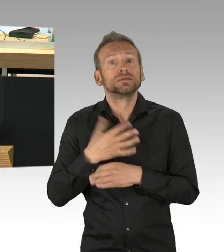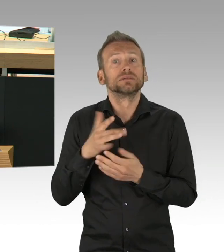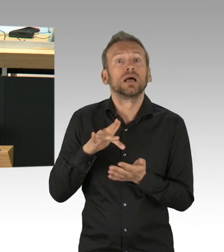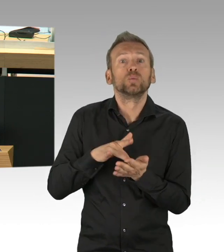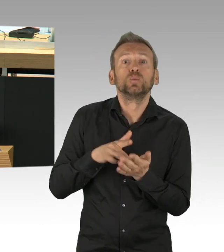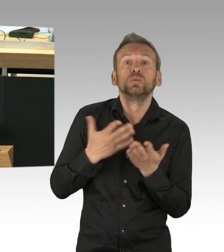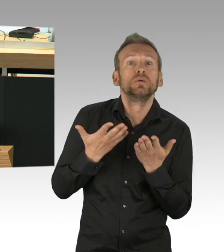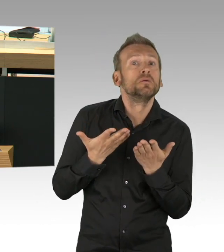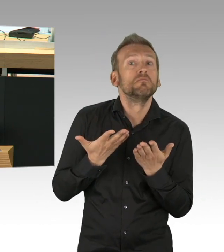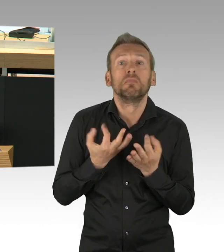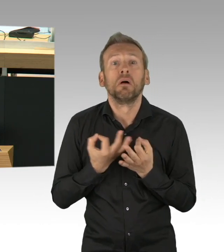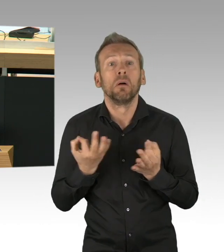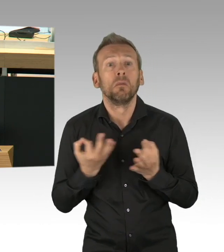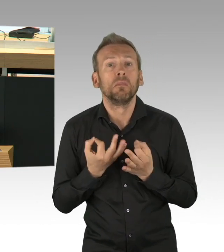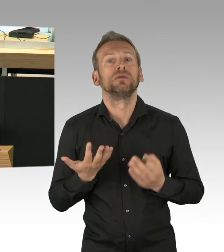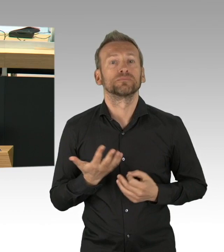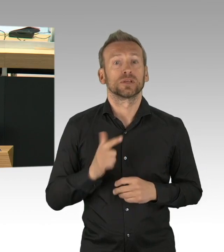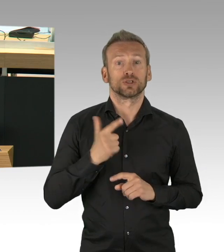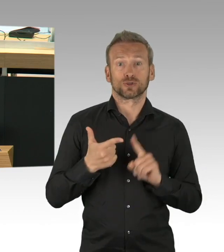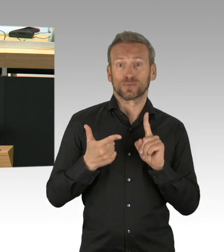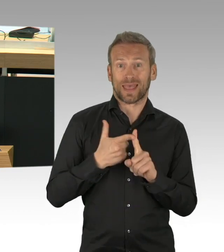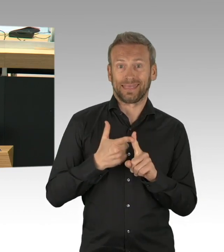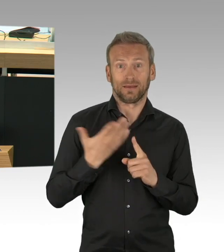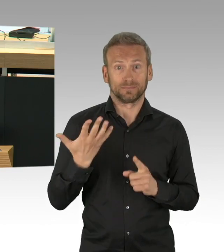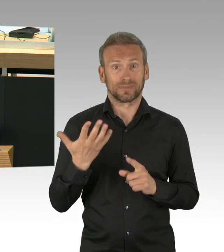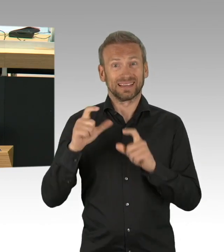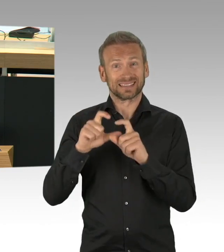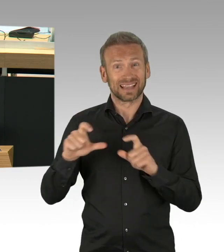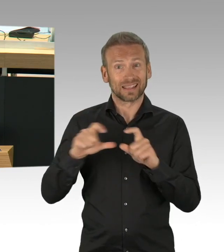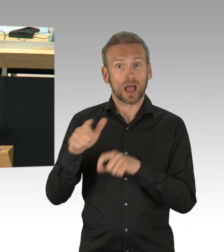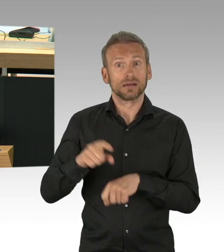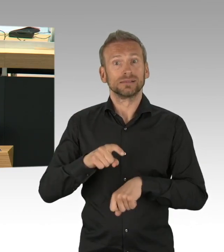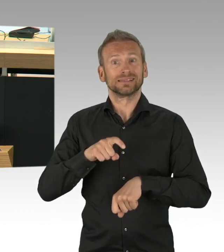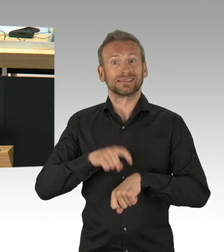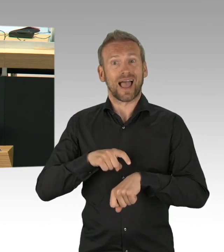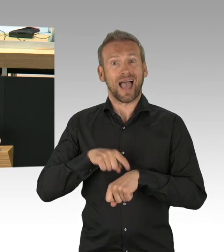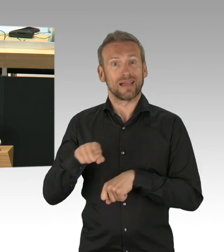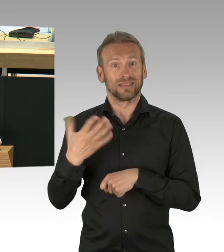in der Zeit den Einzelhandel auf diese Öffnung vorbereitet, ihm verbindliche Hygieneaufnahmen rechtzeitig vorgibt,